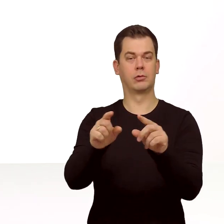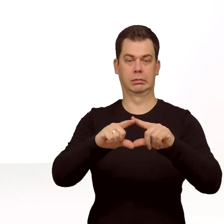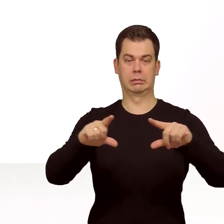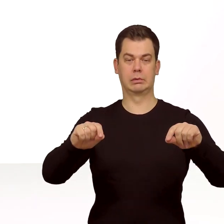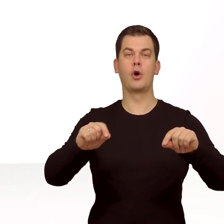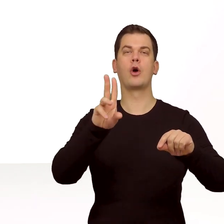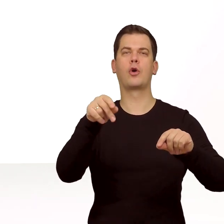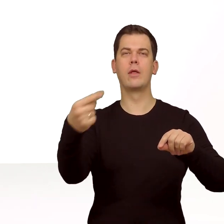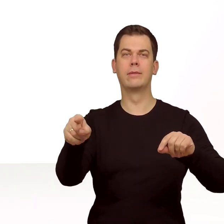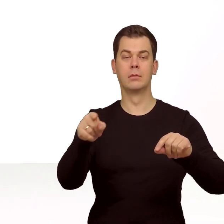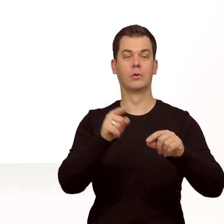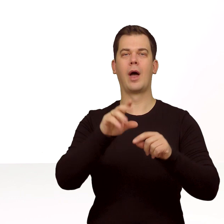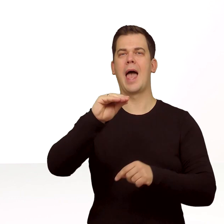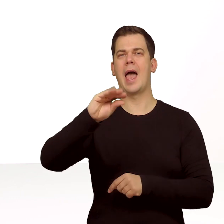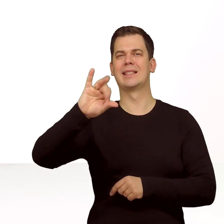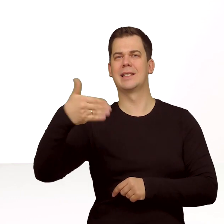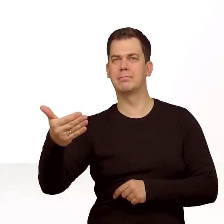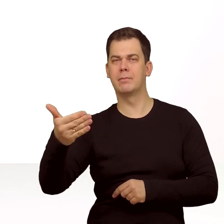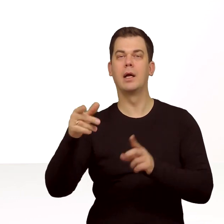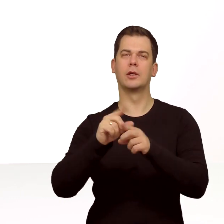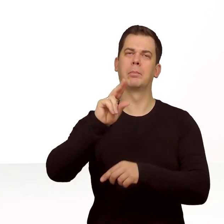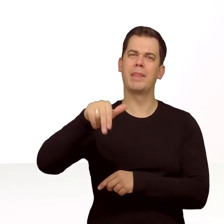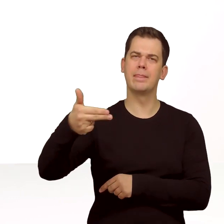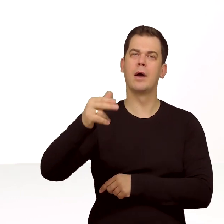do aktywacji karty eSIM i kodami PIN i PUK.